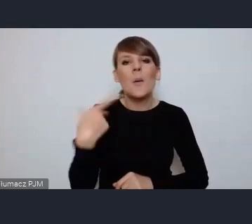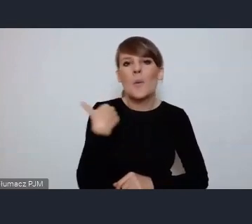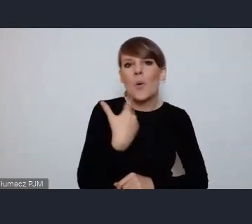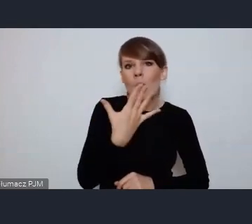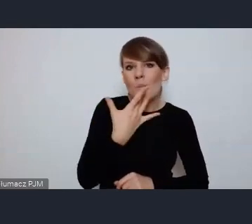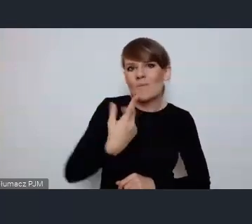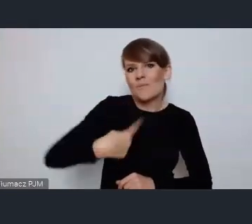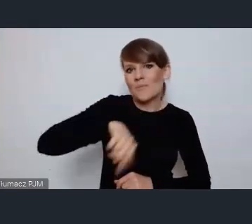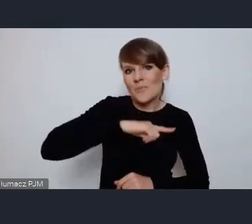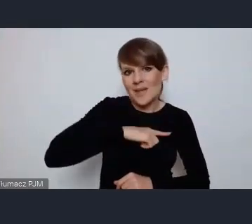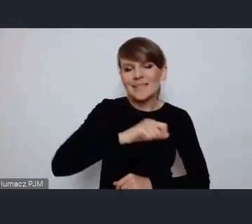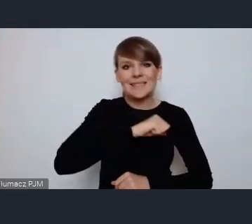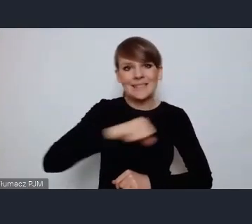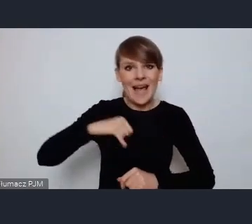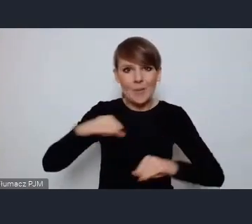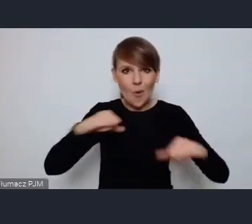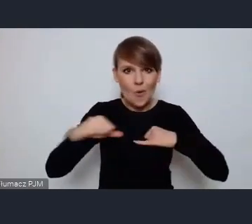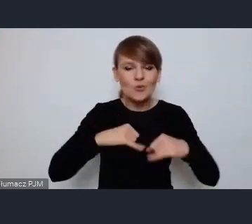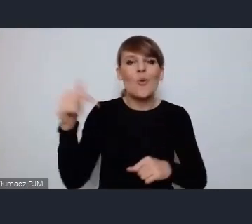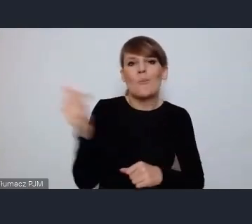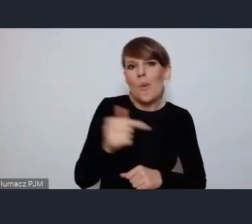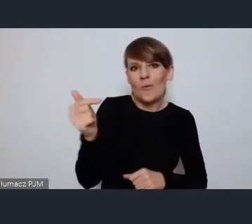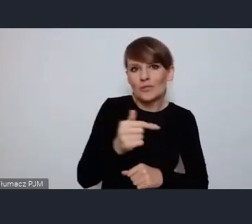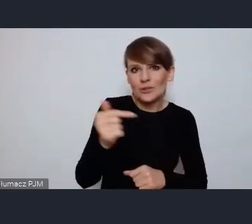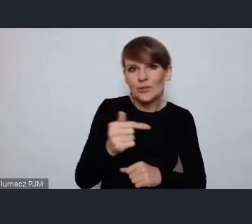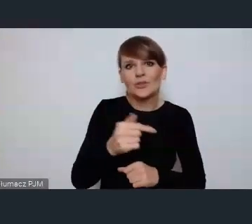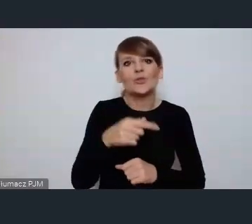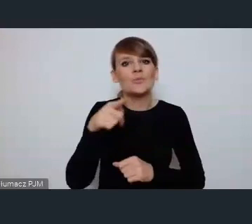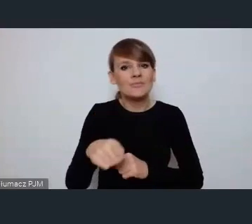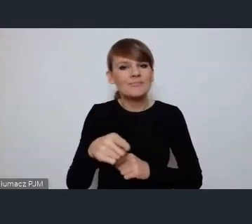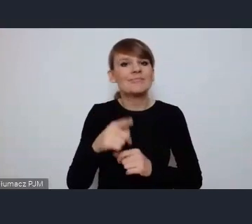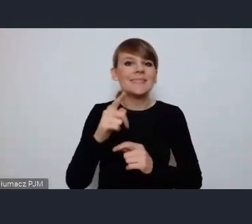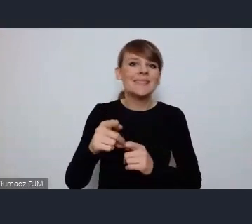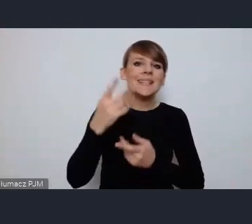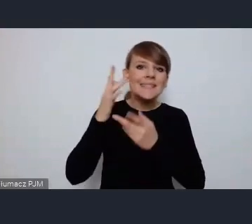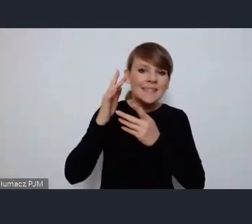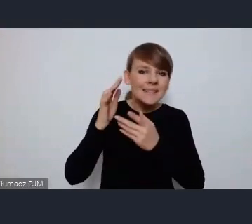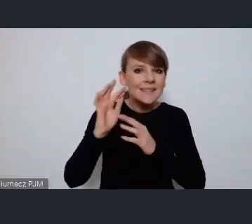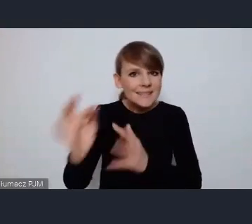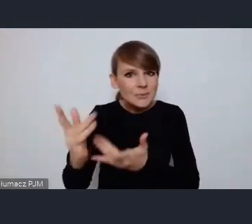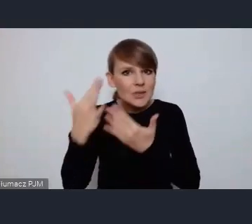jako samorządowcy budować, kreować, inspirować budowę miast zielonych,